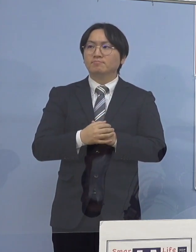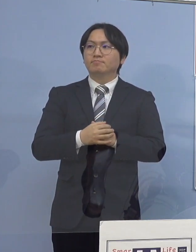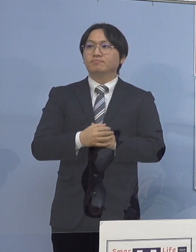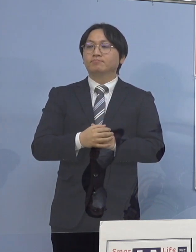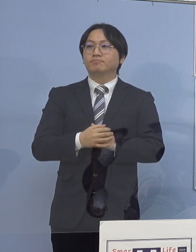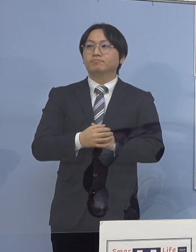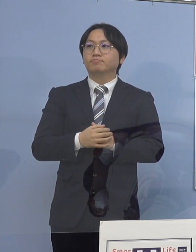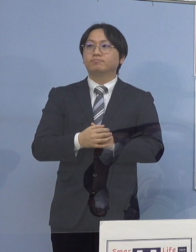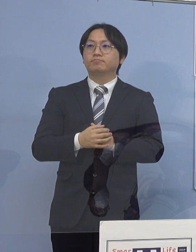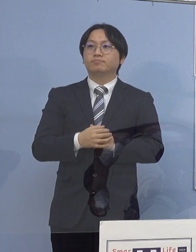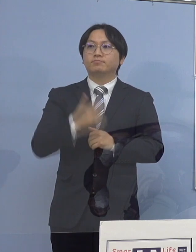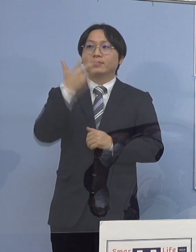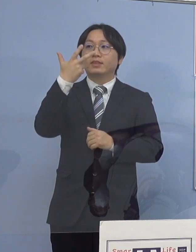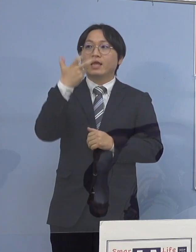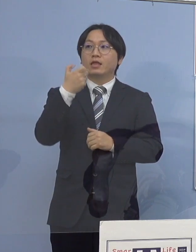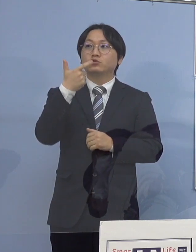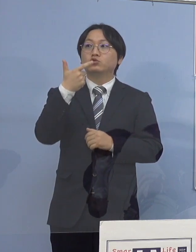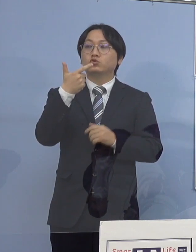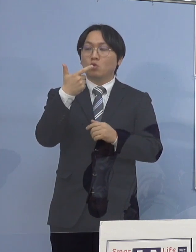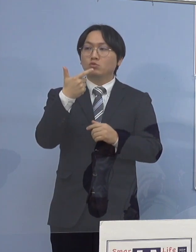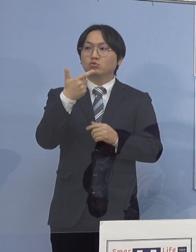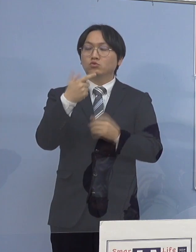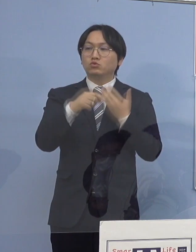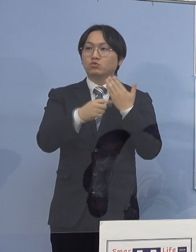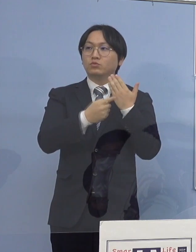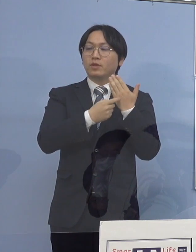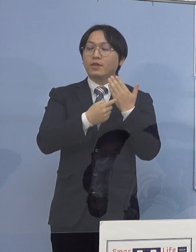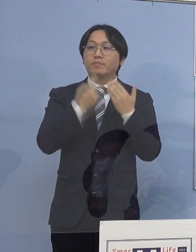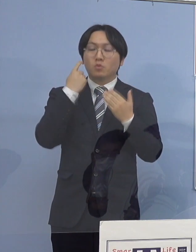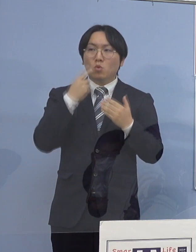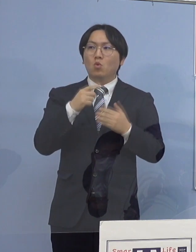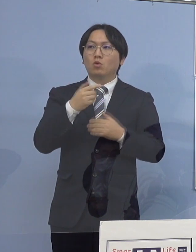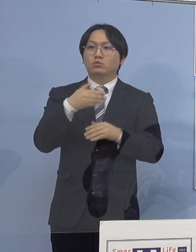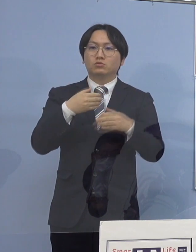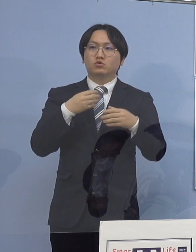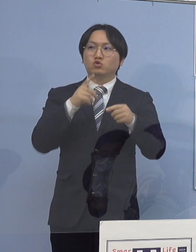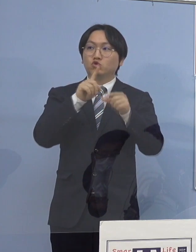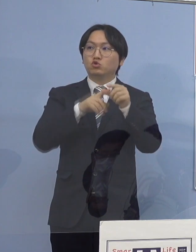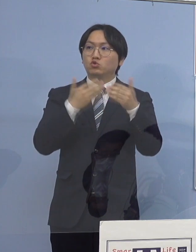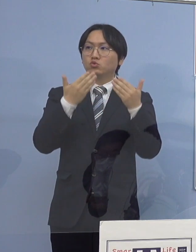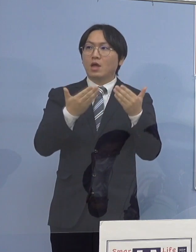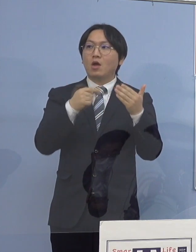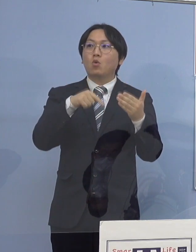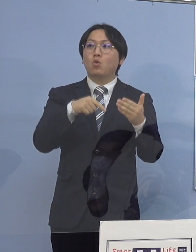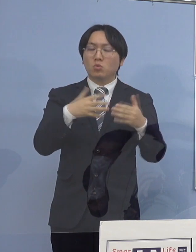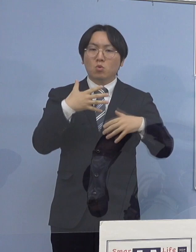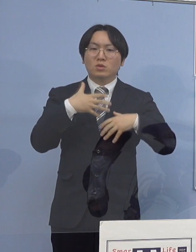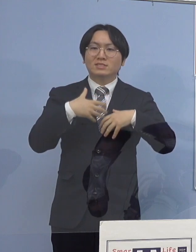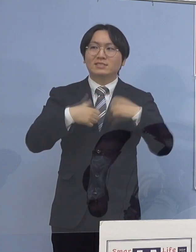76例目の中学校からの生徒7人の関係性と